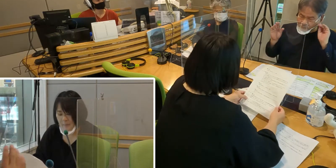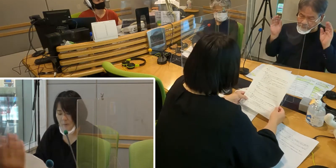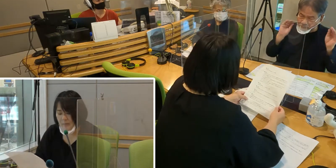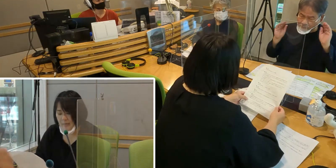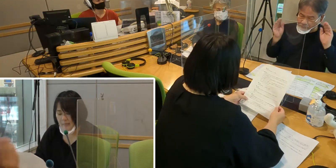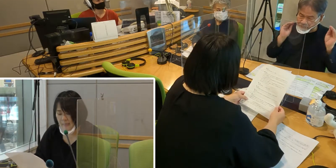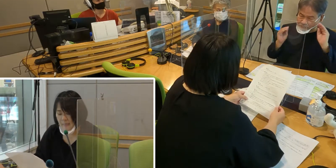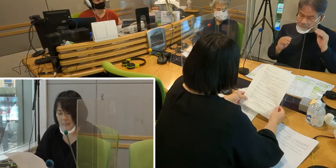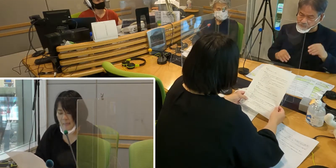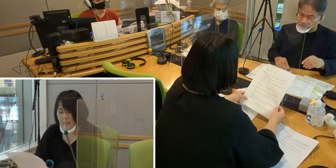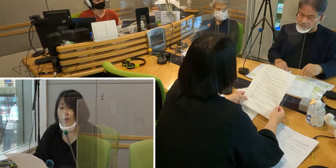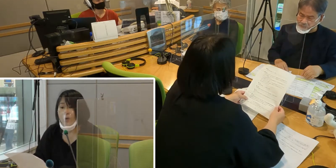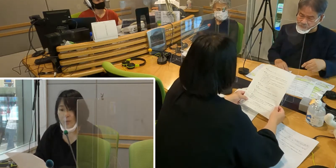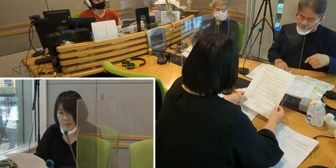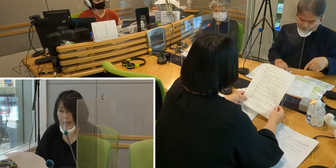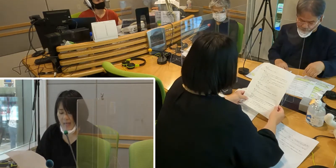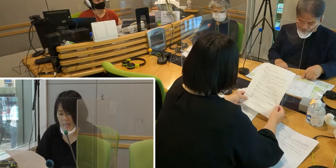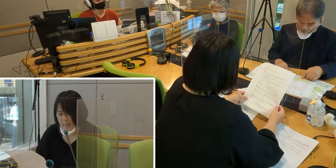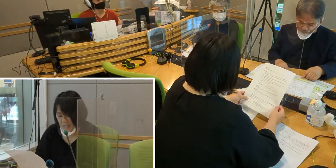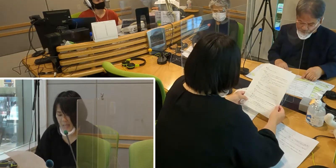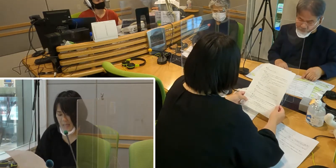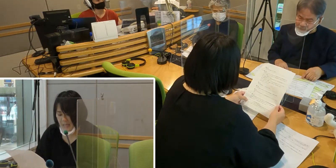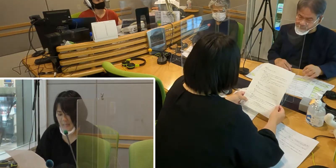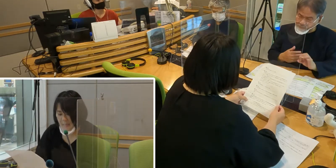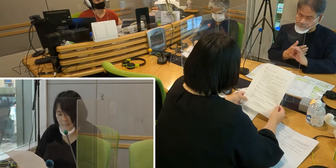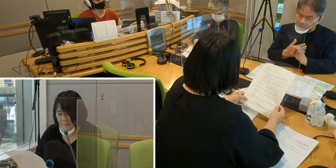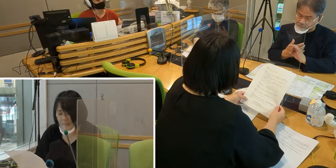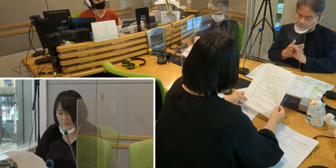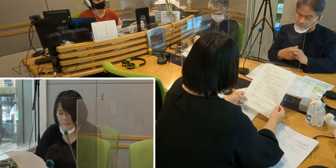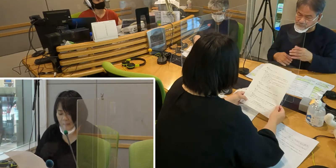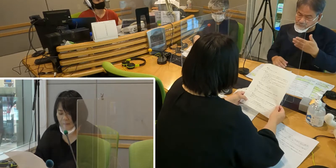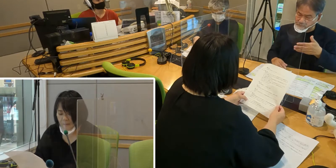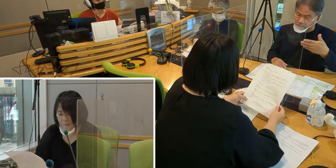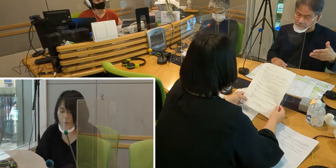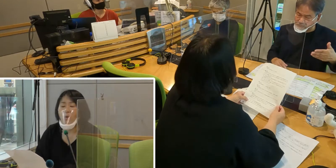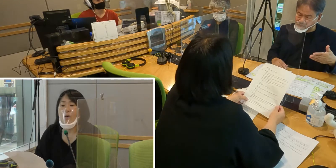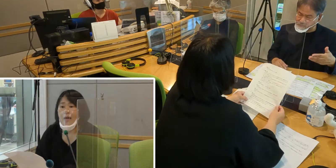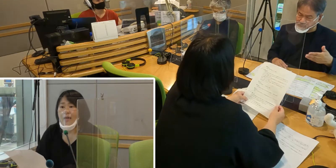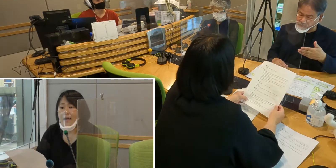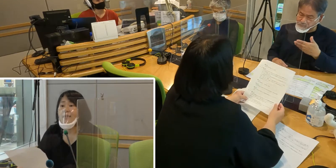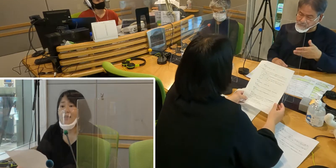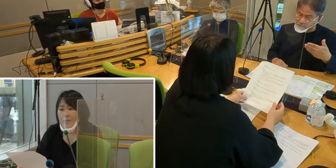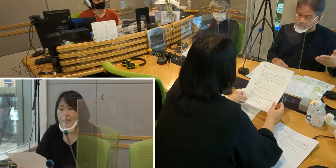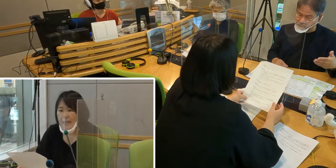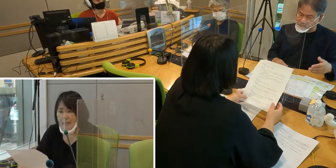聞こえないことで 様々な情報が入って来ません。